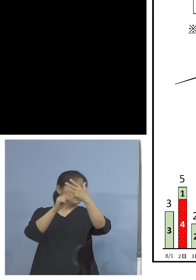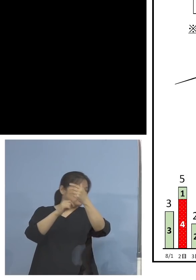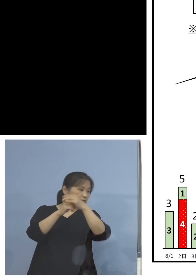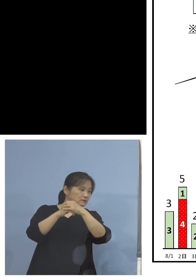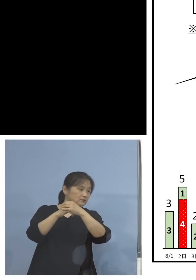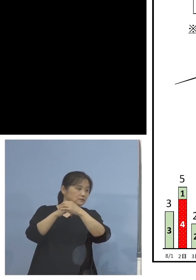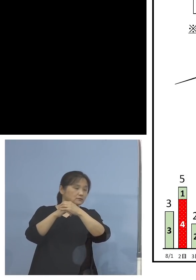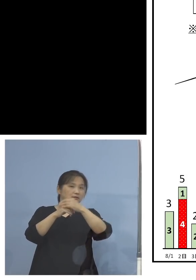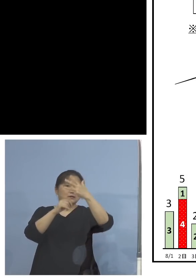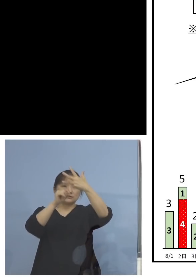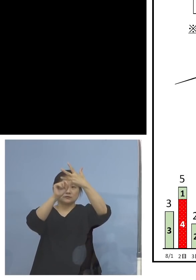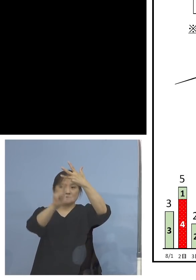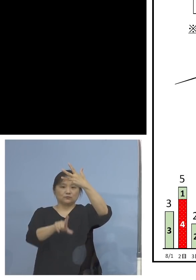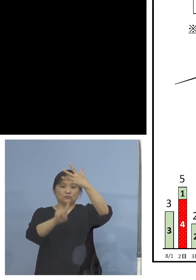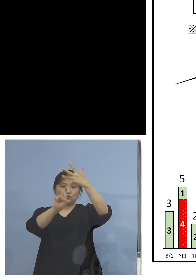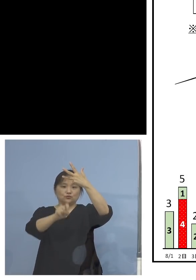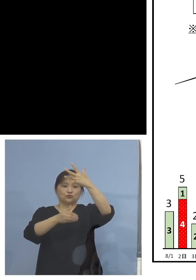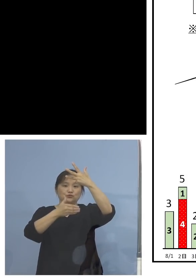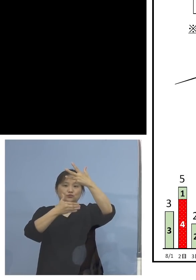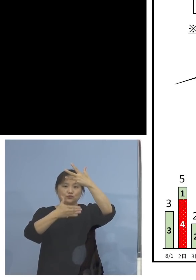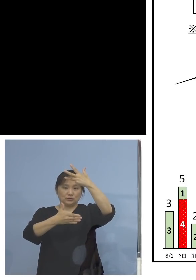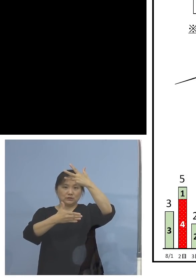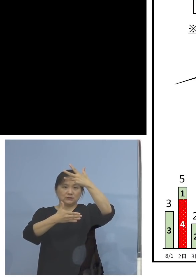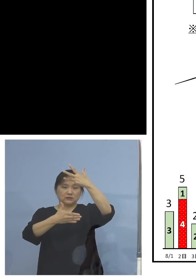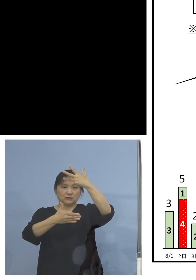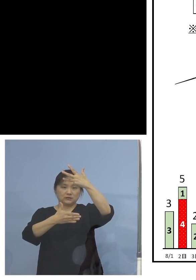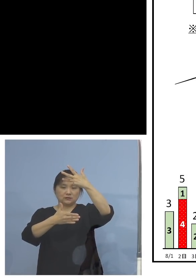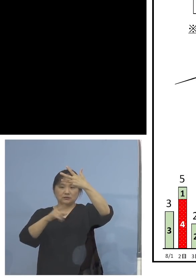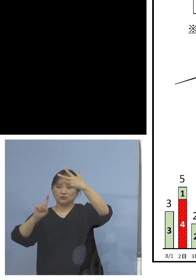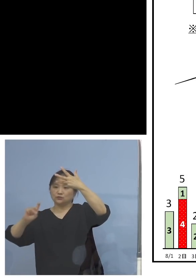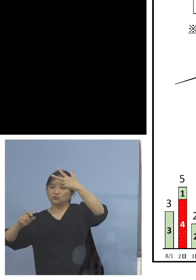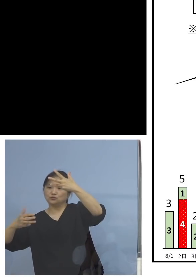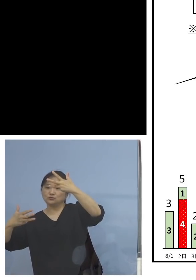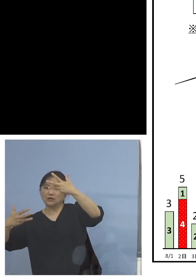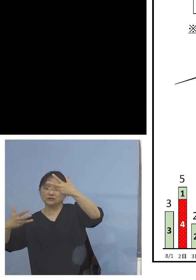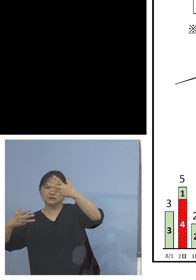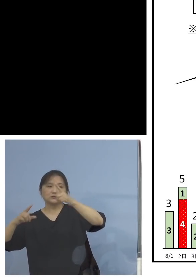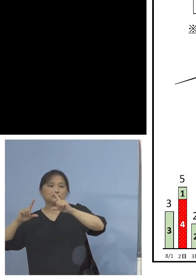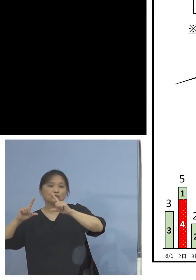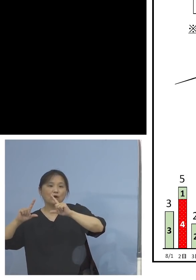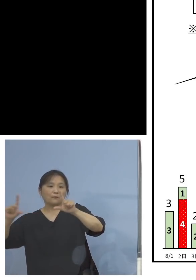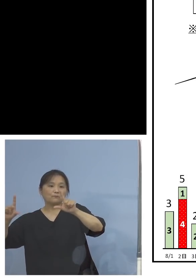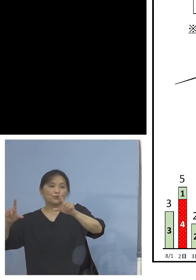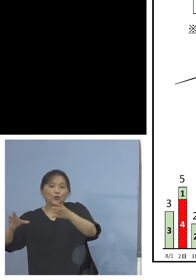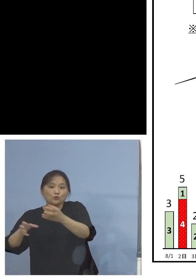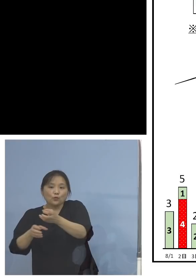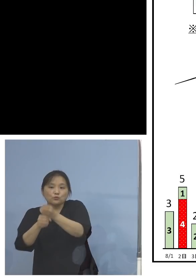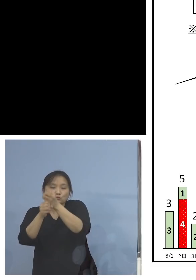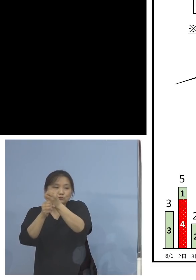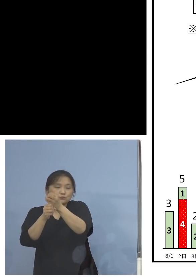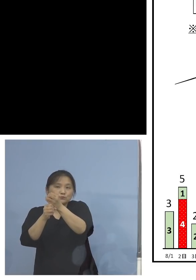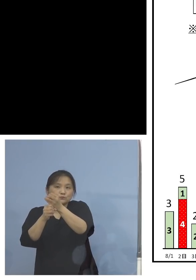19日ですから、18日発表分ですよね ここからずっとと言いますかね